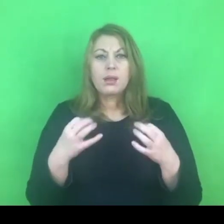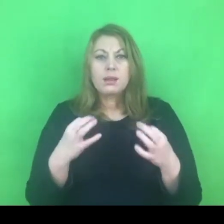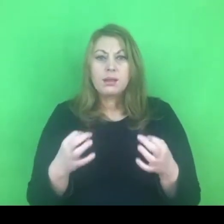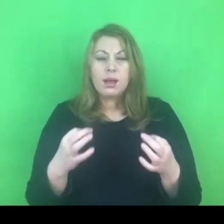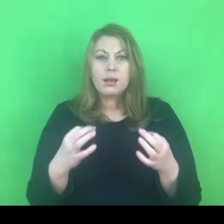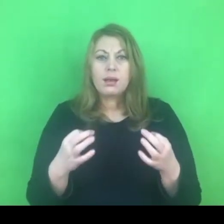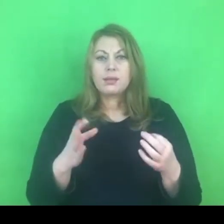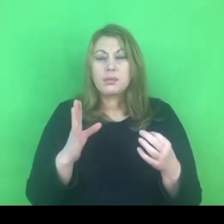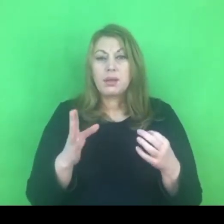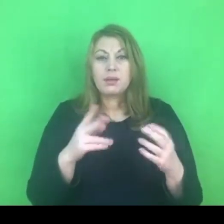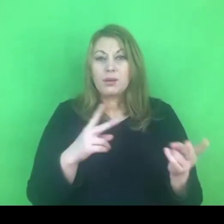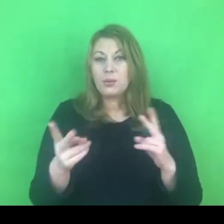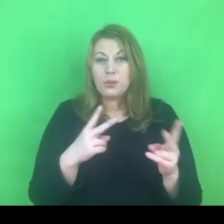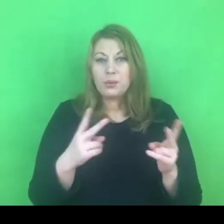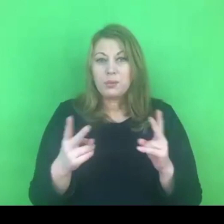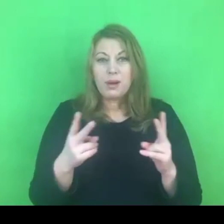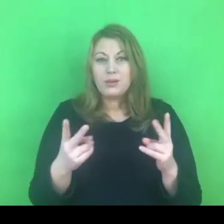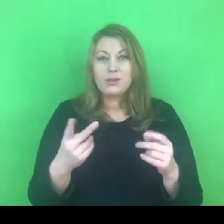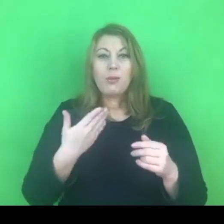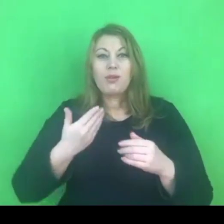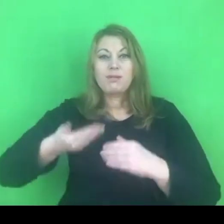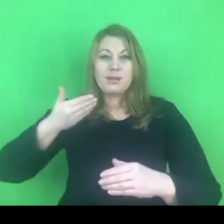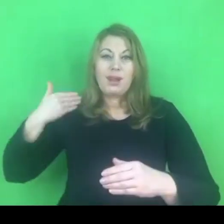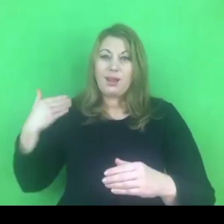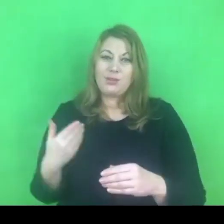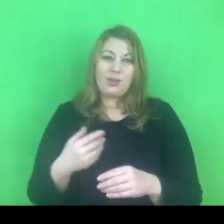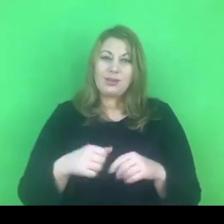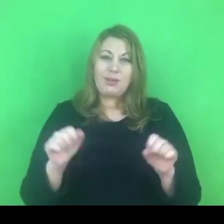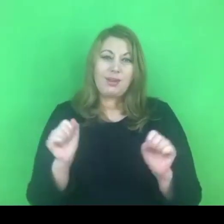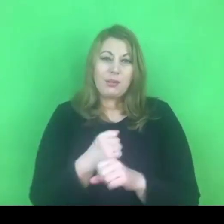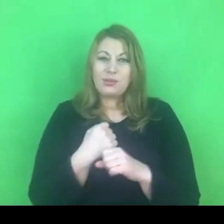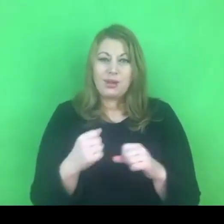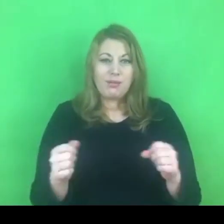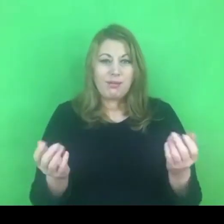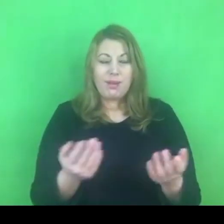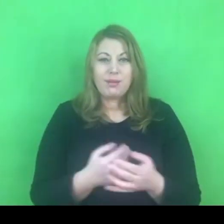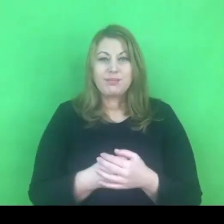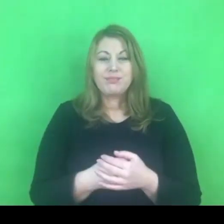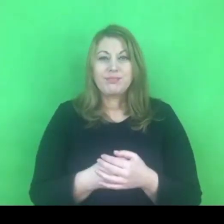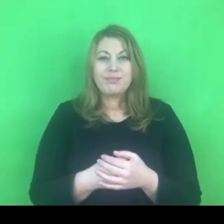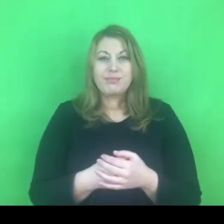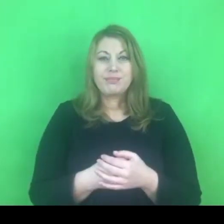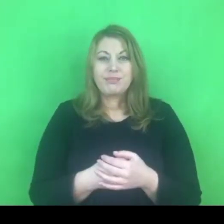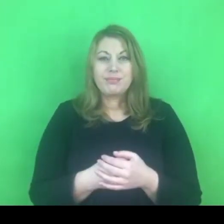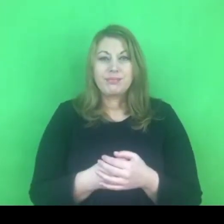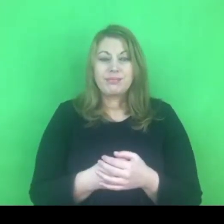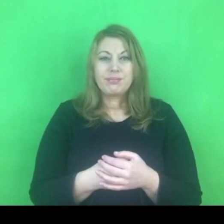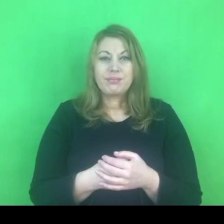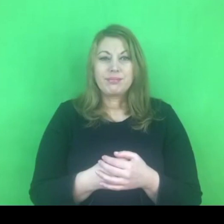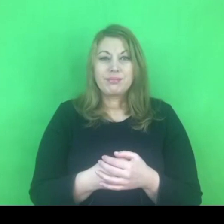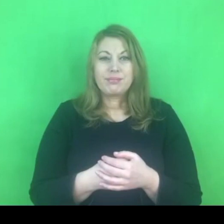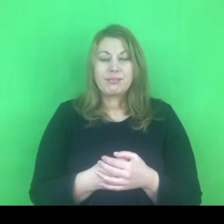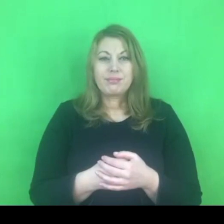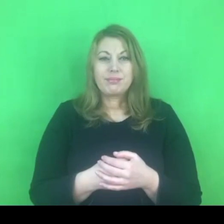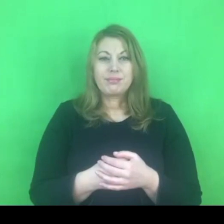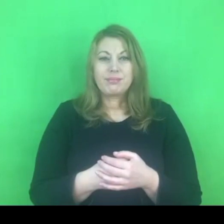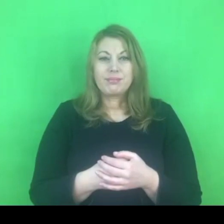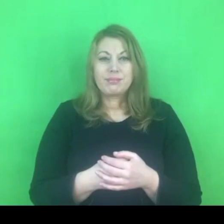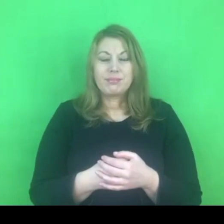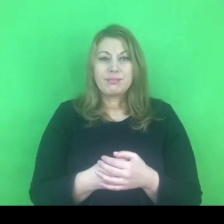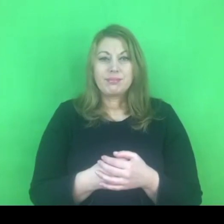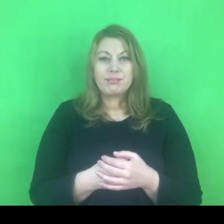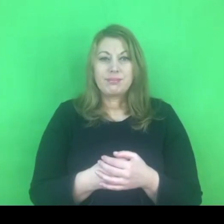Będę się starała kontynuować, mam nadzieję że Państwo wychwycicie z kontekstu o czym jest mowa.